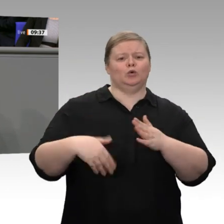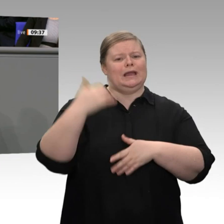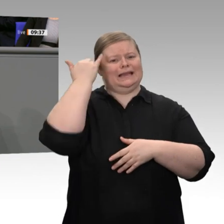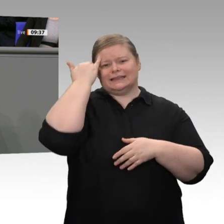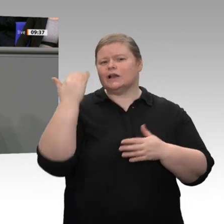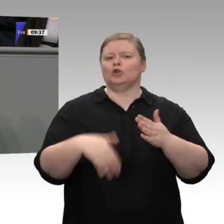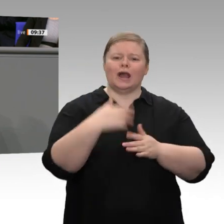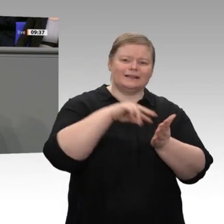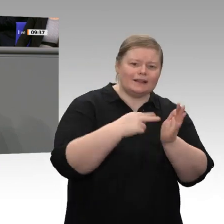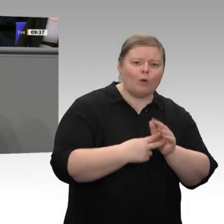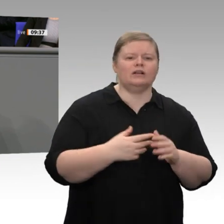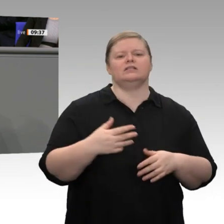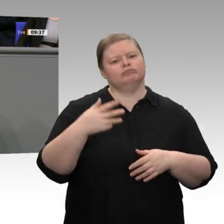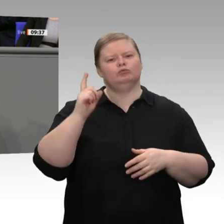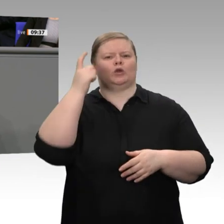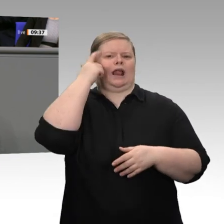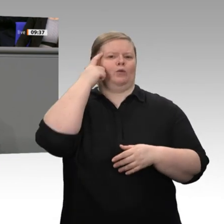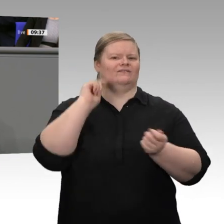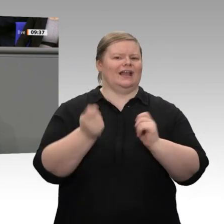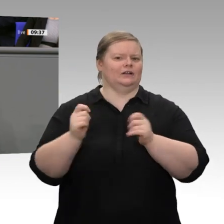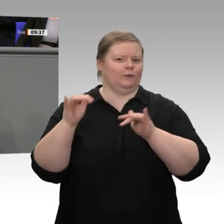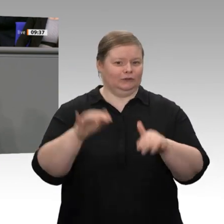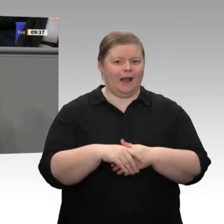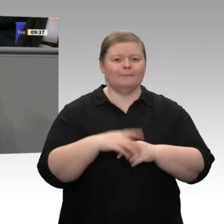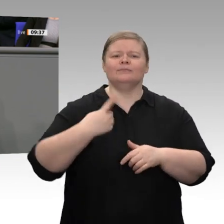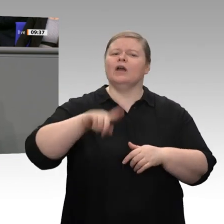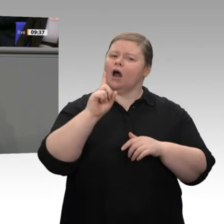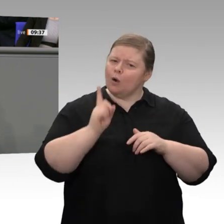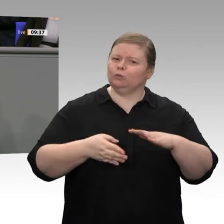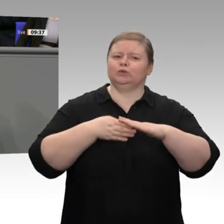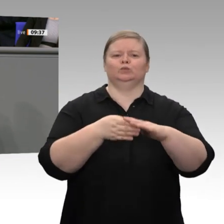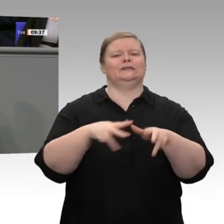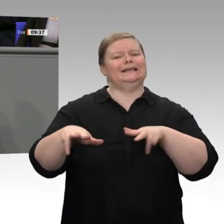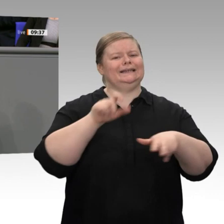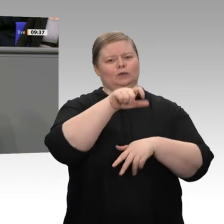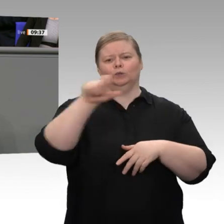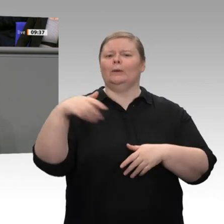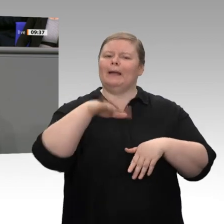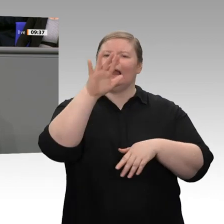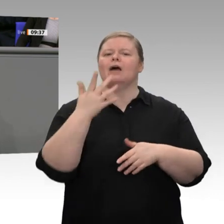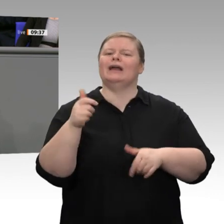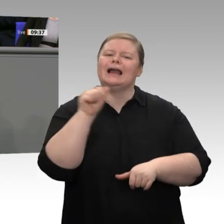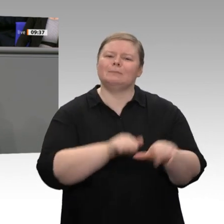und wenn es funktioniert, dann rollen wir es